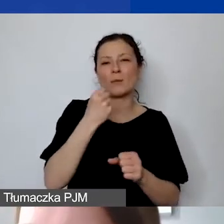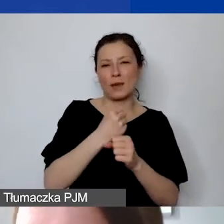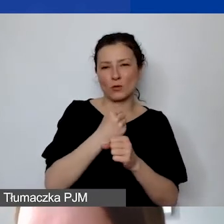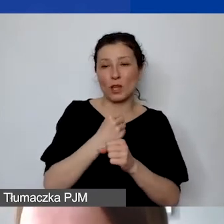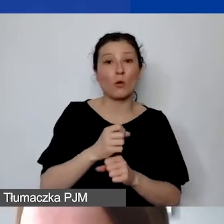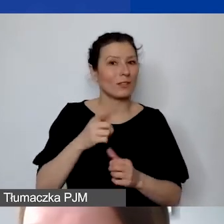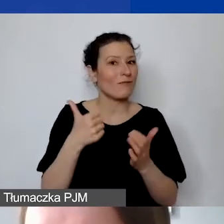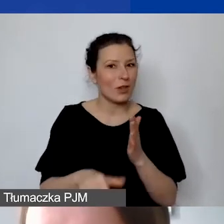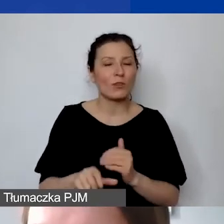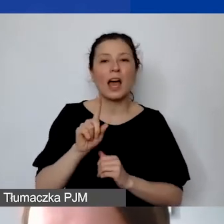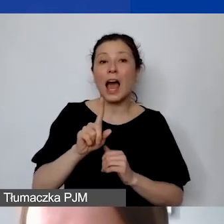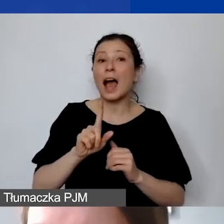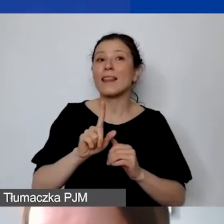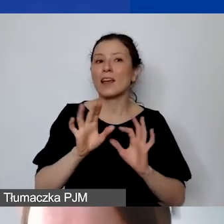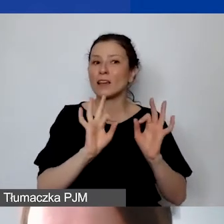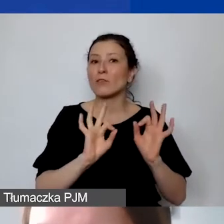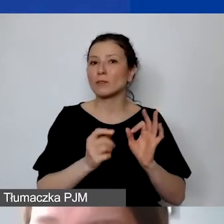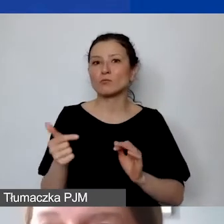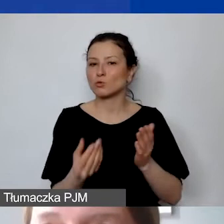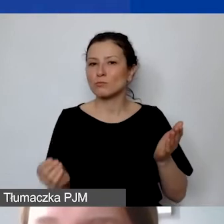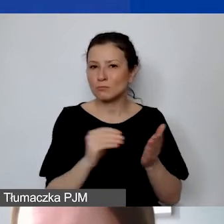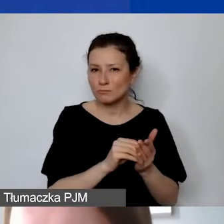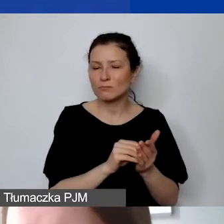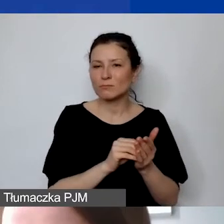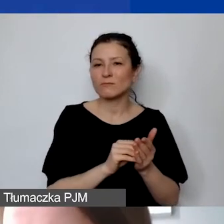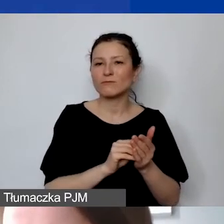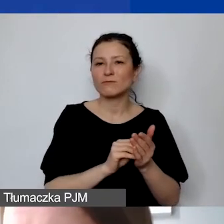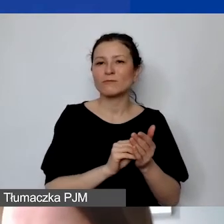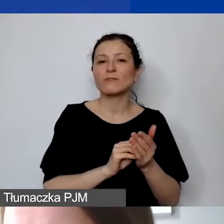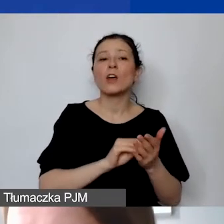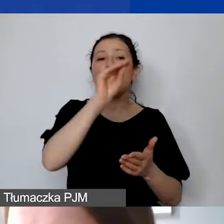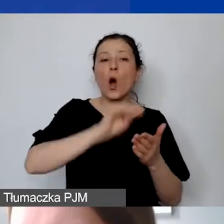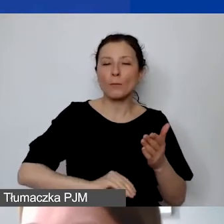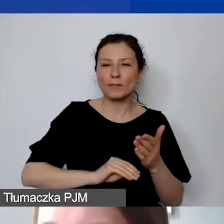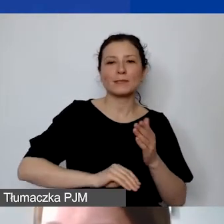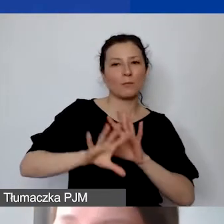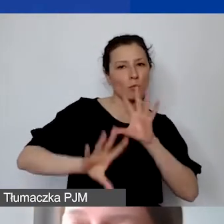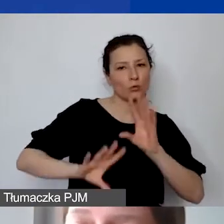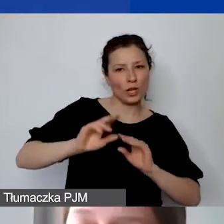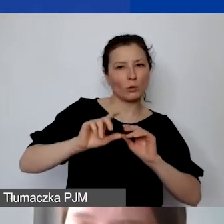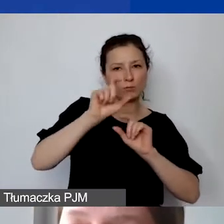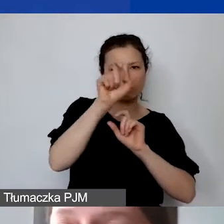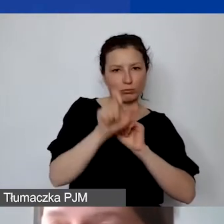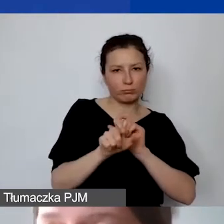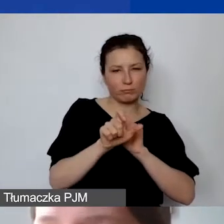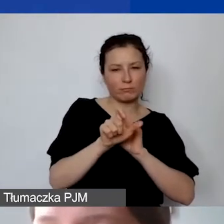ale taka informacja powinna znaleźć się również w opisie pozycji budżetowej na tyle, żeby nie budziło to wątpliwości